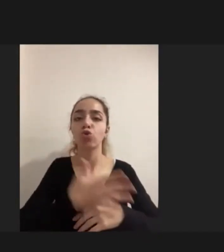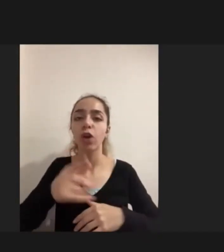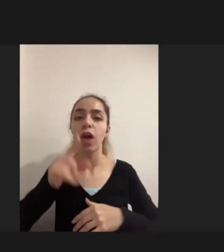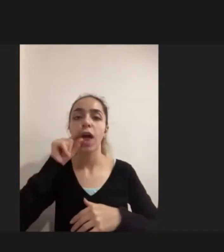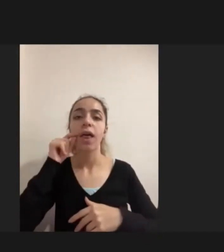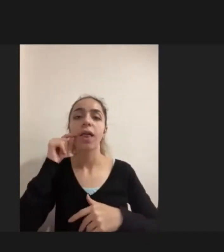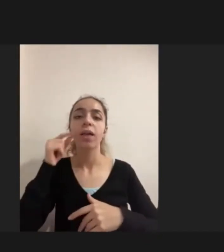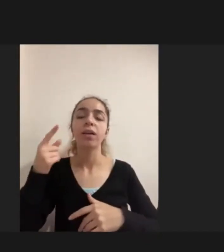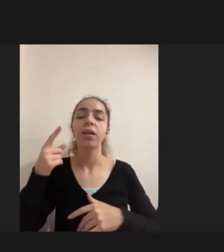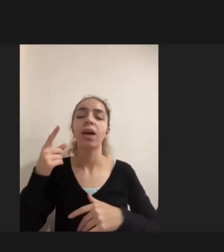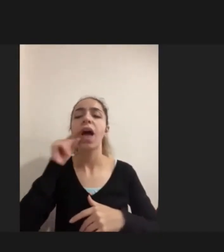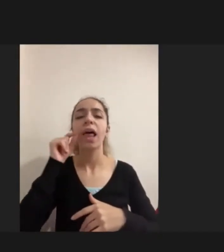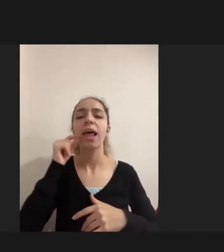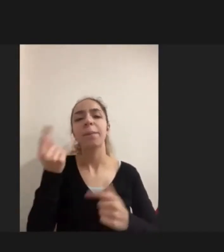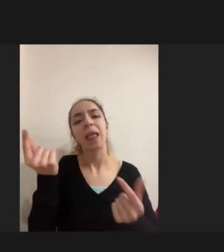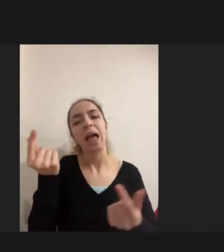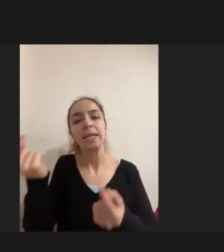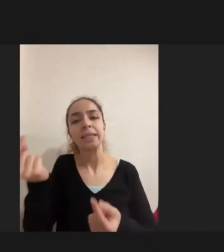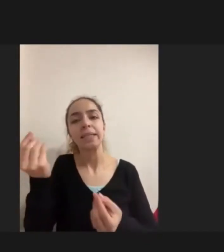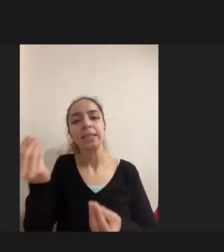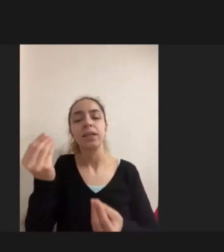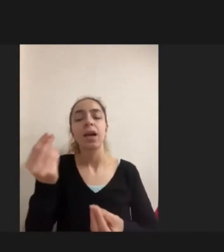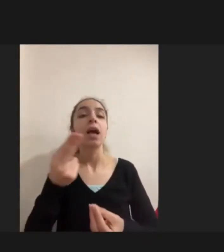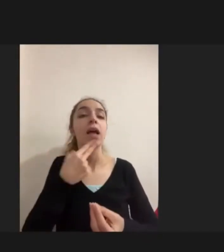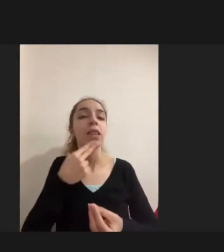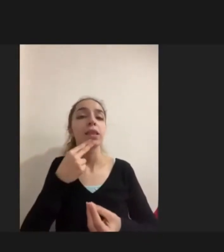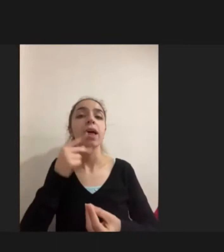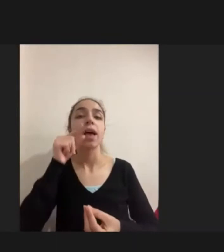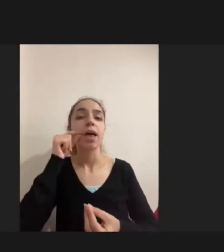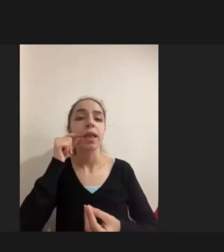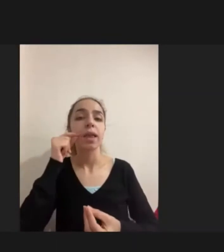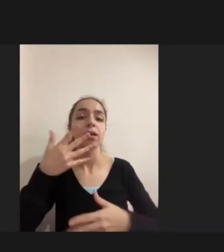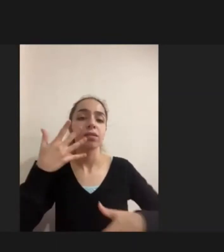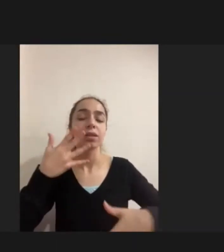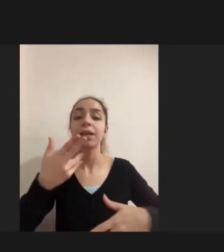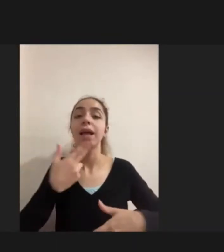Engelliliği daha şiddetli deneyimliyorlar özellikle mülteci gruplar arasında da